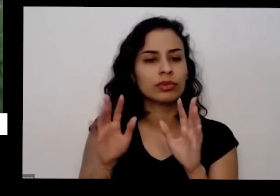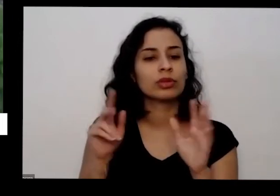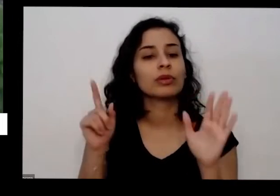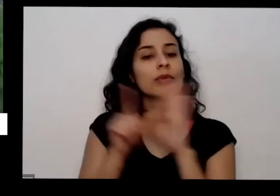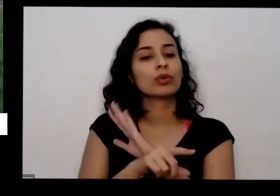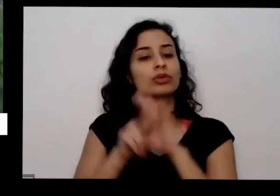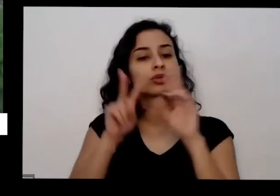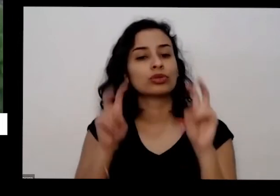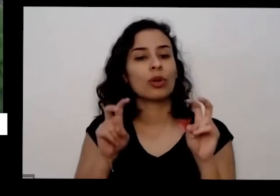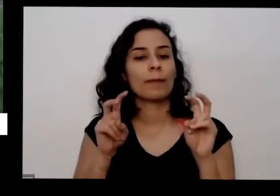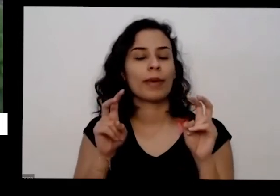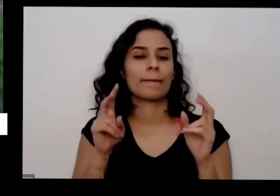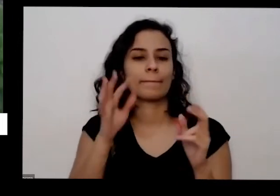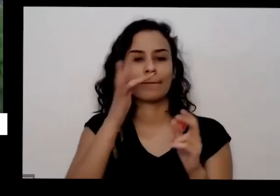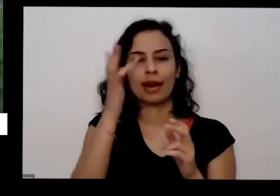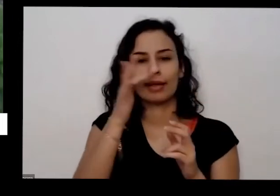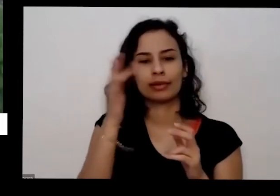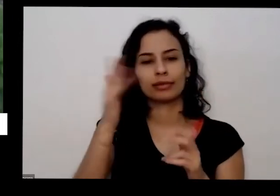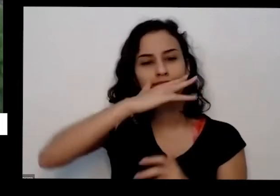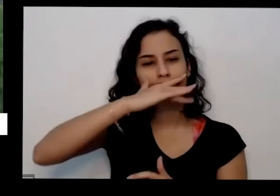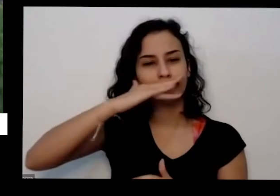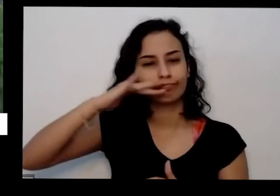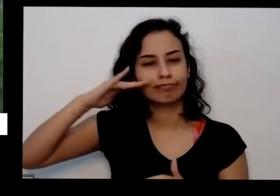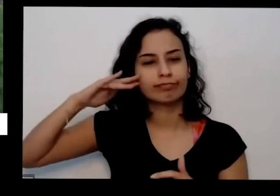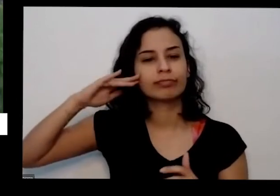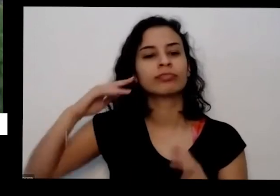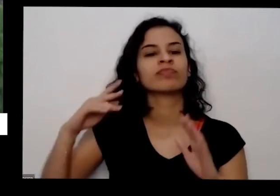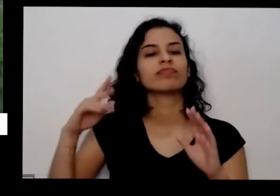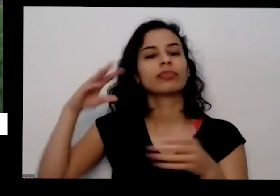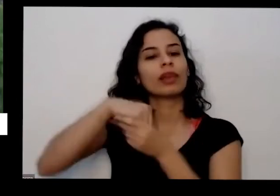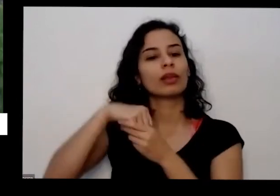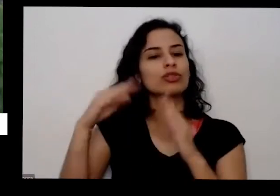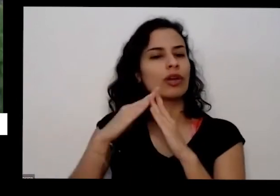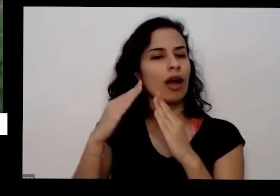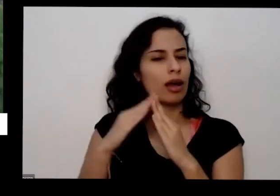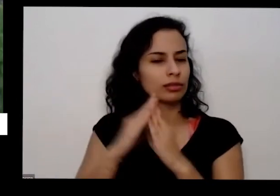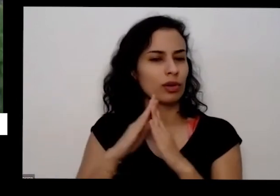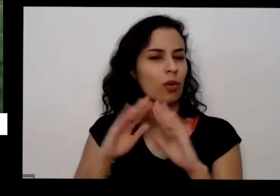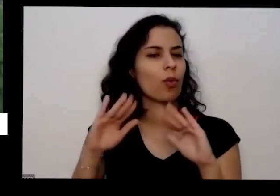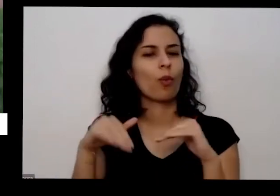aromáticas são boas para gente continuar em casa né praticamente todas elas são boas é